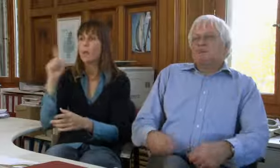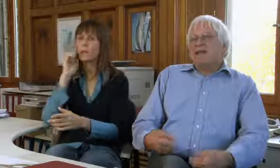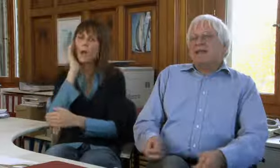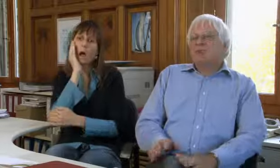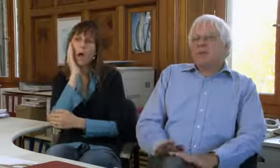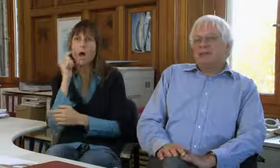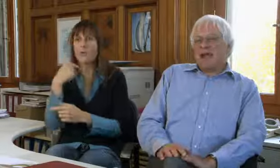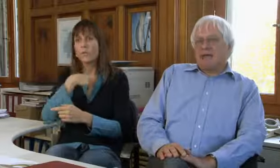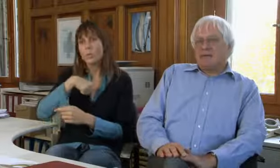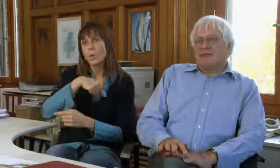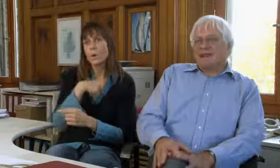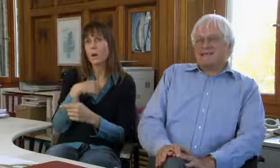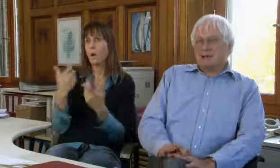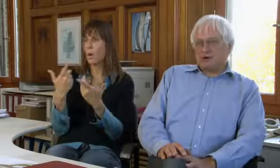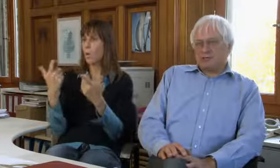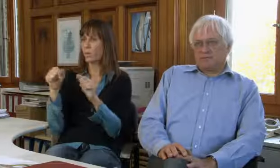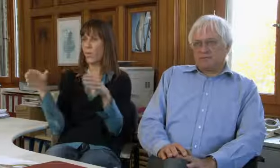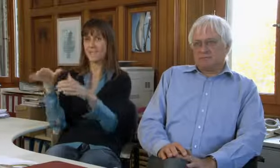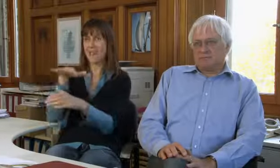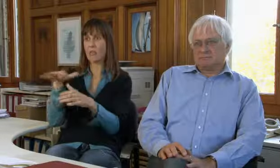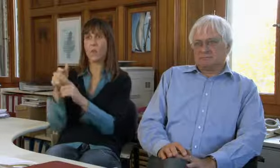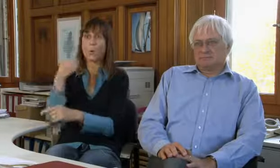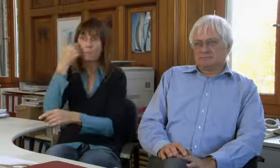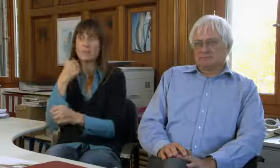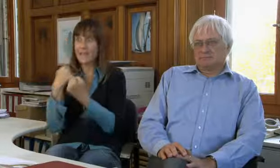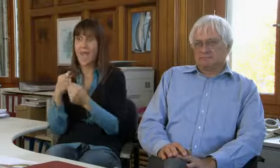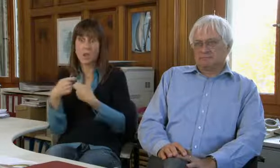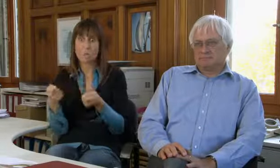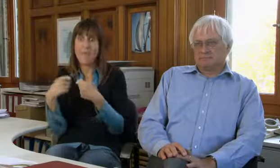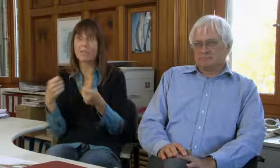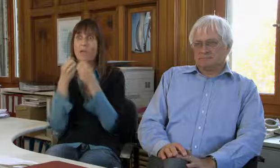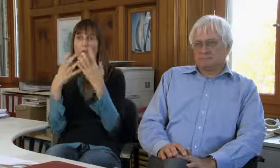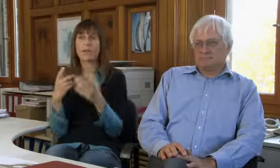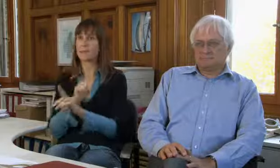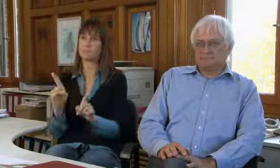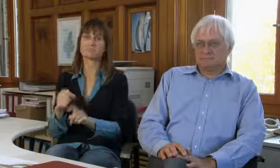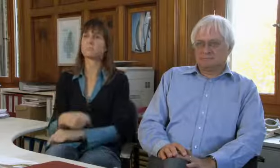oder der Spendenfreudigkeit der Gesellschaft.